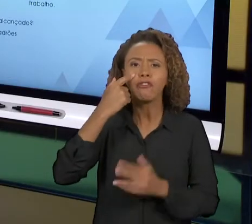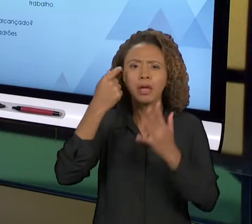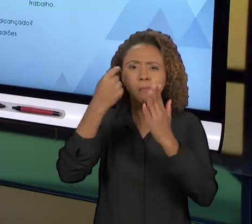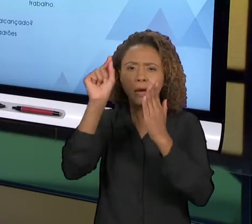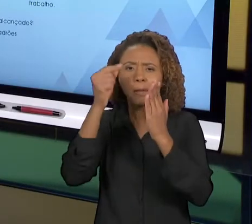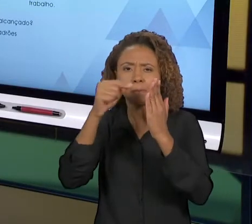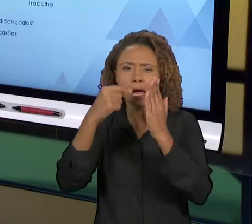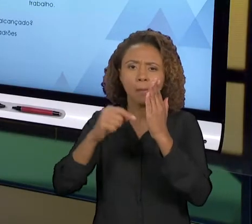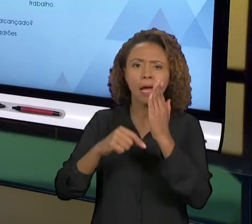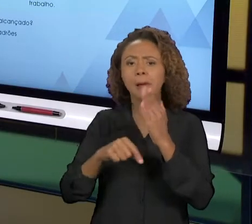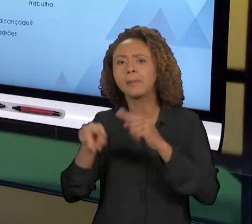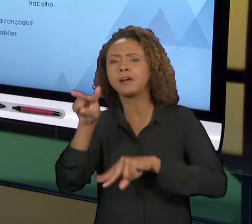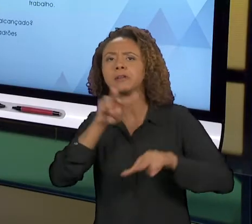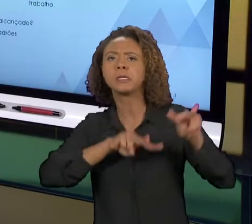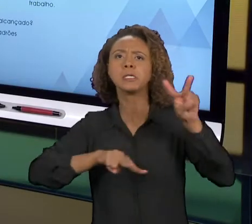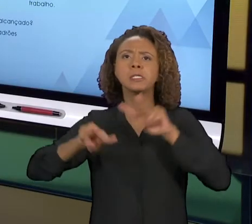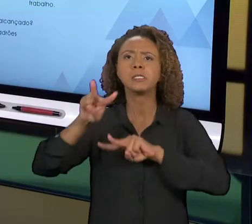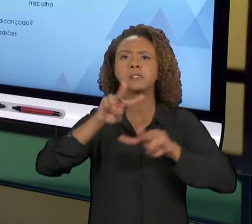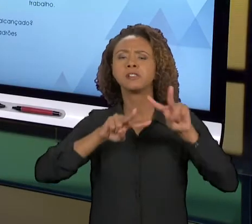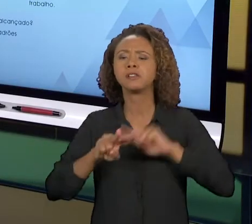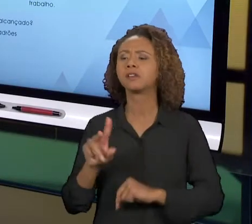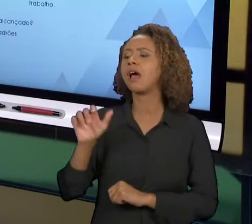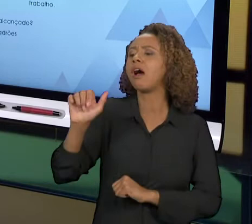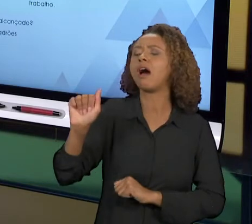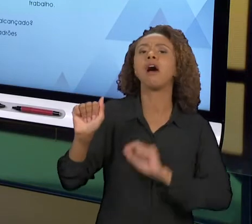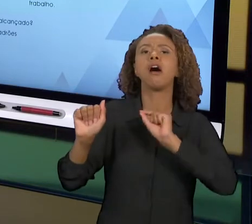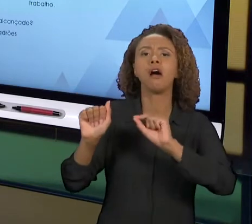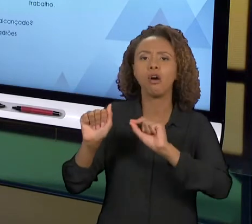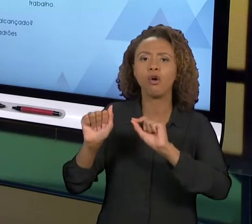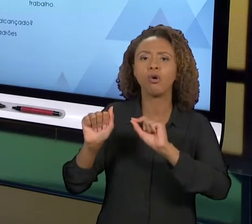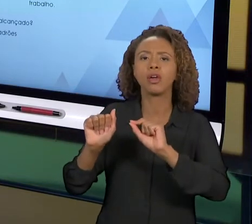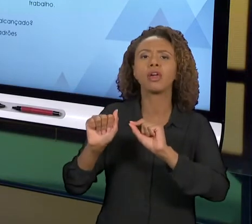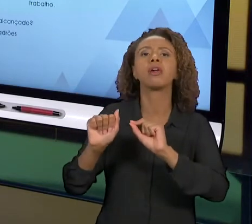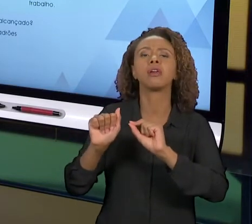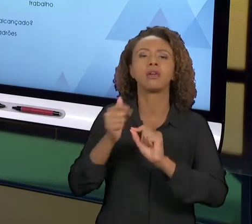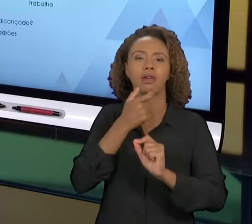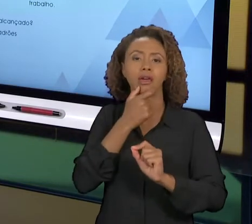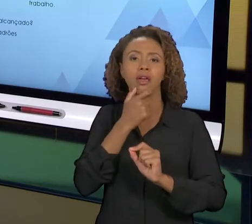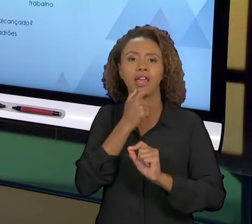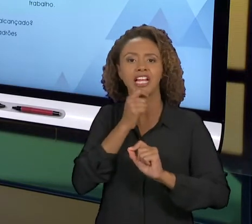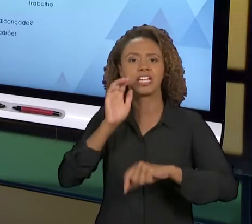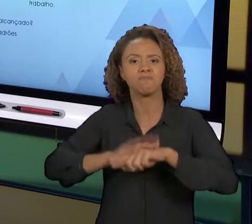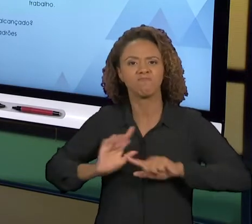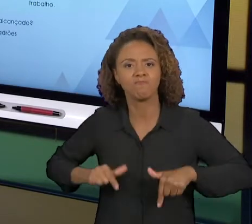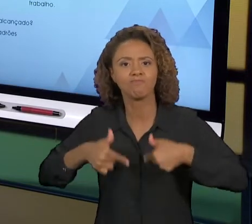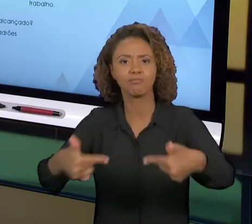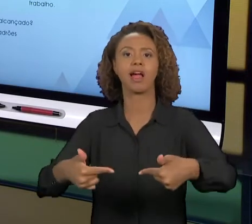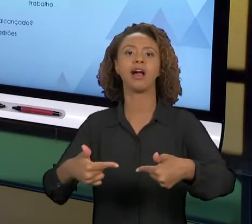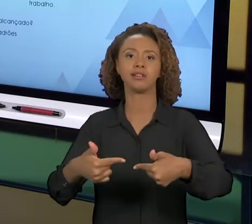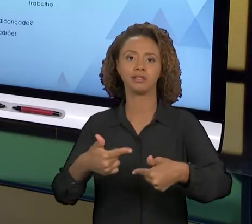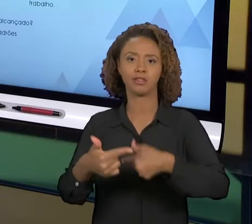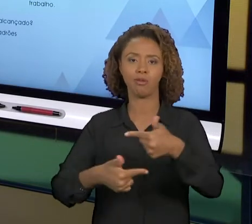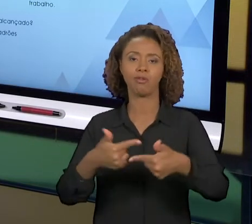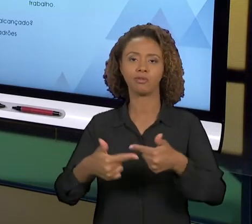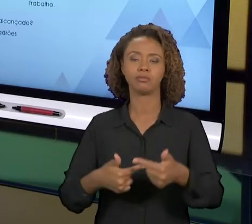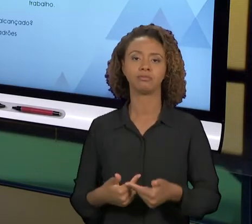GENTE IDEALIZA UMA MELHORIA, A PÕE EM PRÁTICA, DEPOIS VERIFICA SE ELA ALCANÇOU O RESULTADO